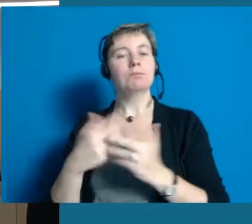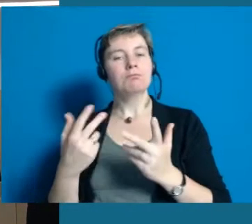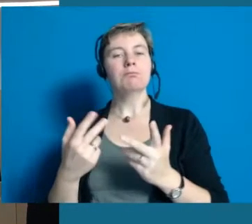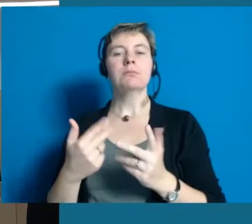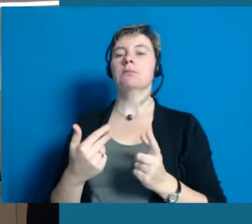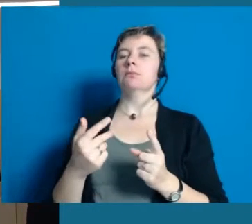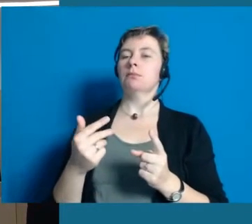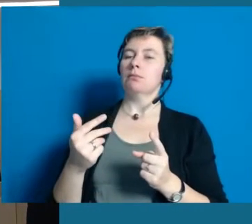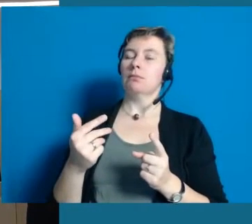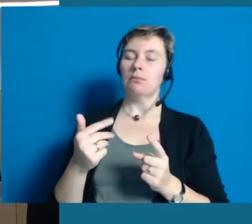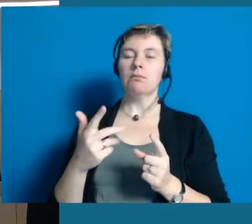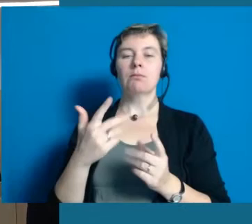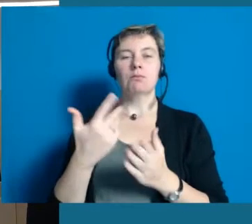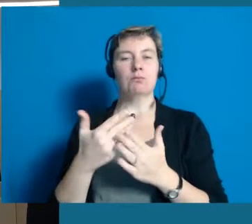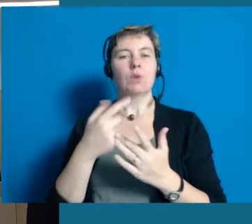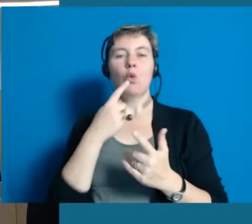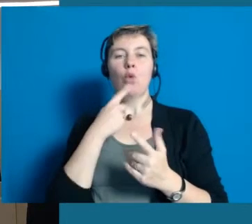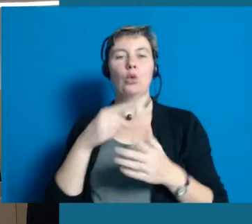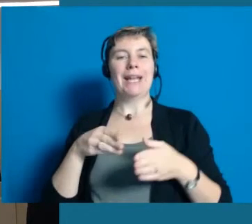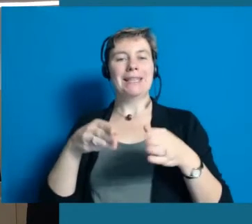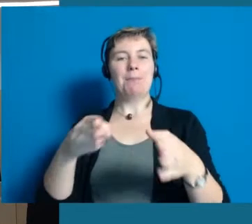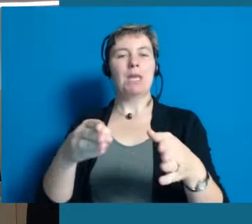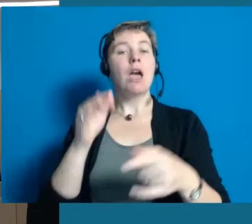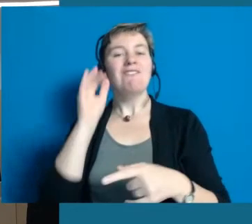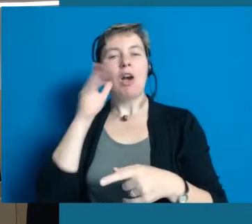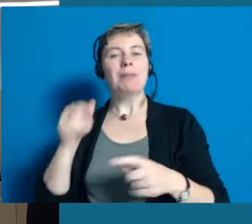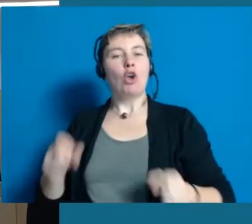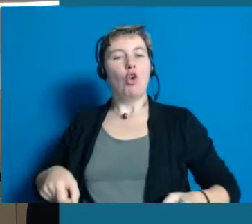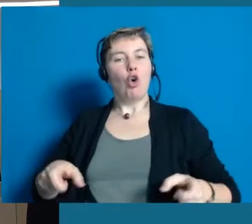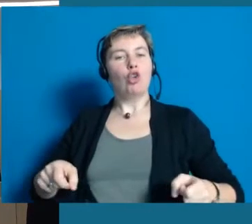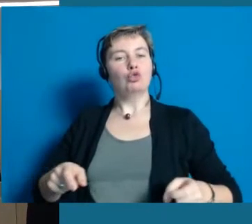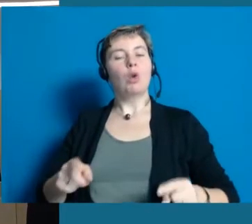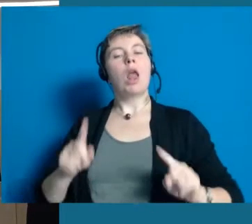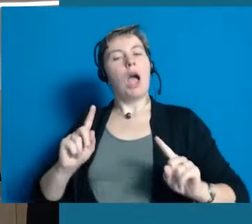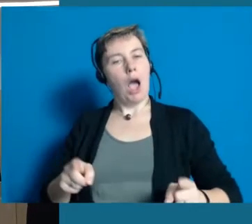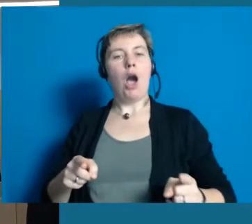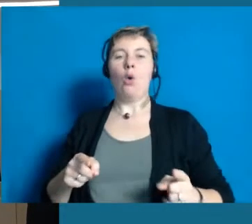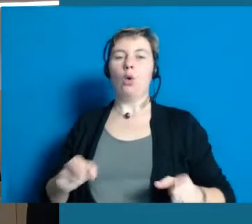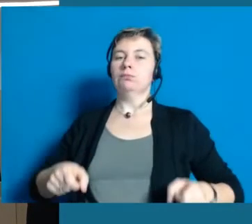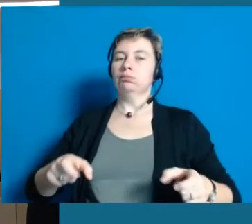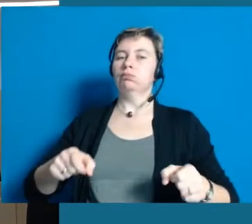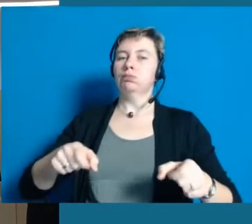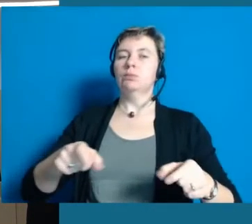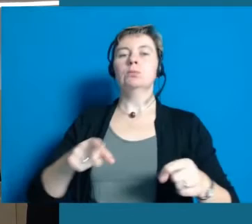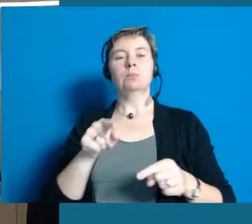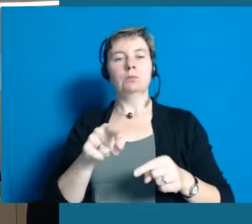Dort liegt ein roter Teppich. Eine junge Frau mit Rollstuhl ist auch da, die dann eben auch zeigt, dass man auf dem Laufsteg nicht nur laufen muss sondern